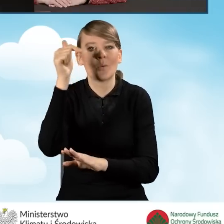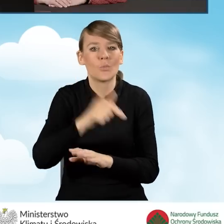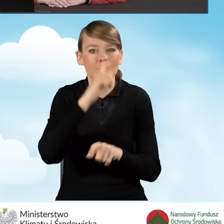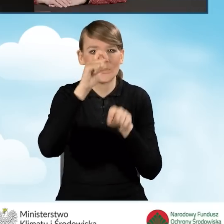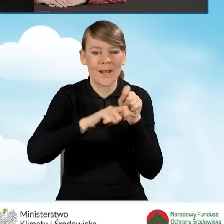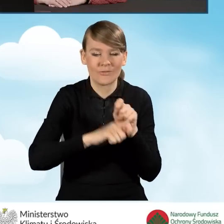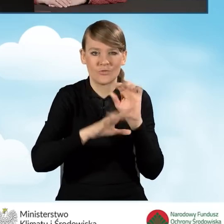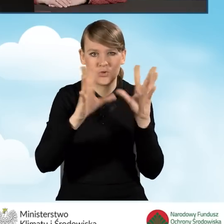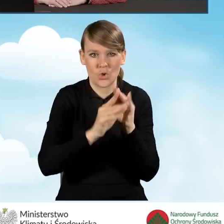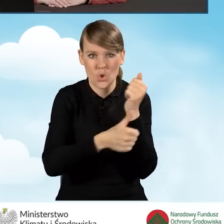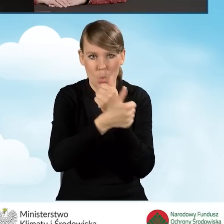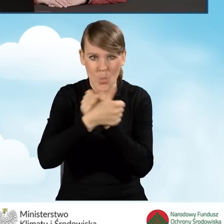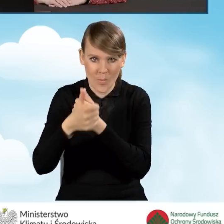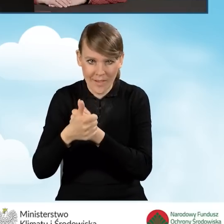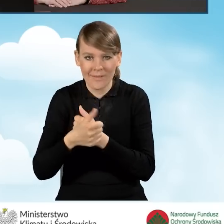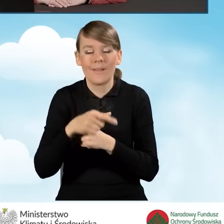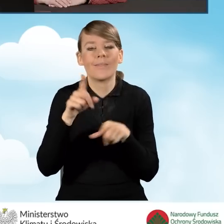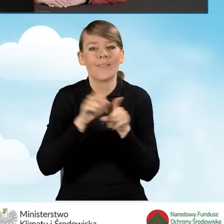w tym przede wszystkim z programem priorytetowym Czyste Powietrze